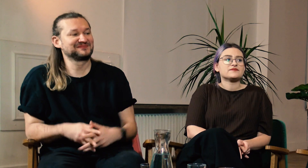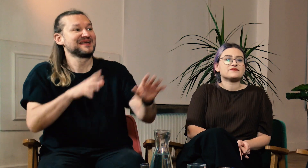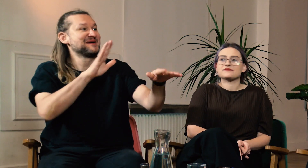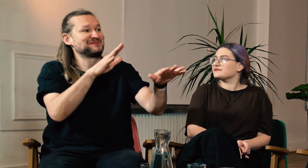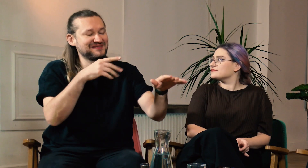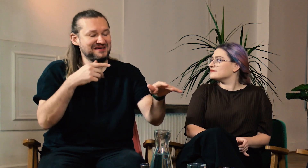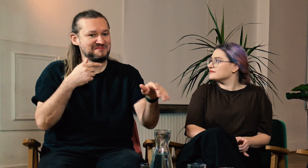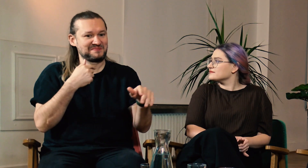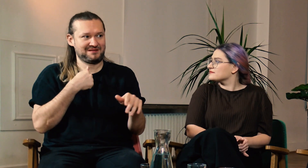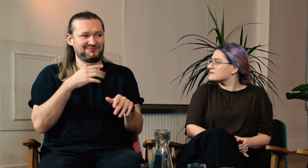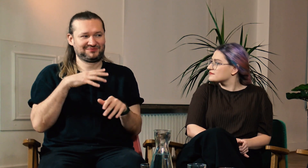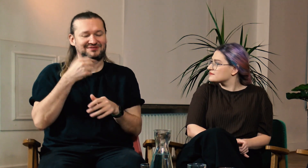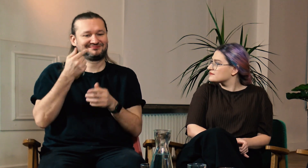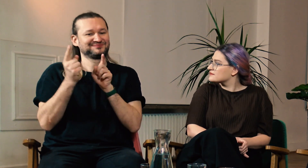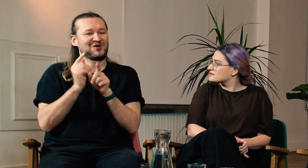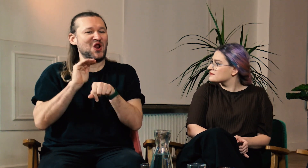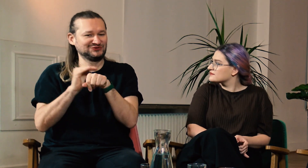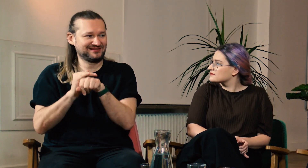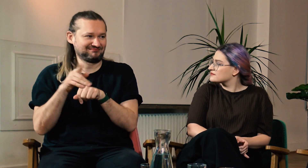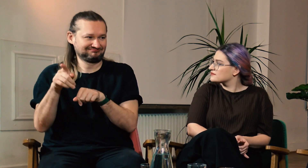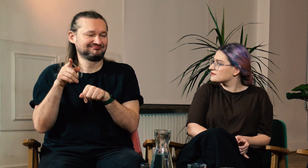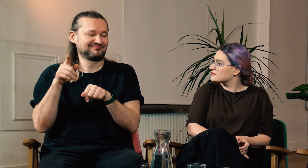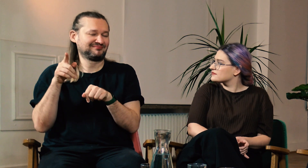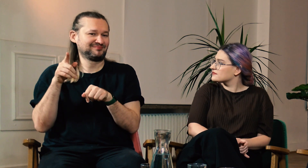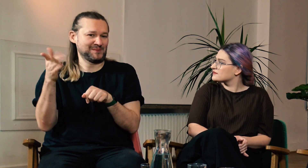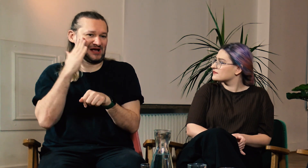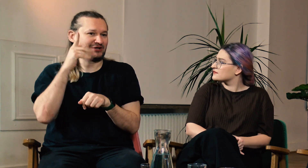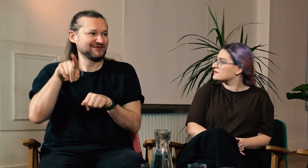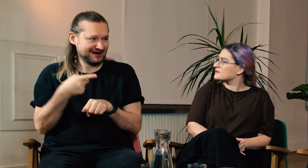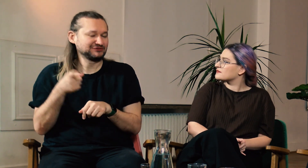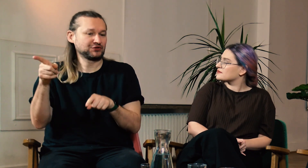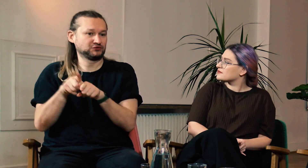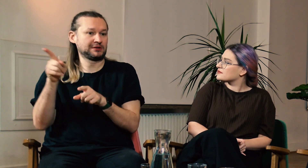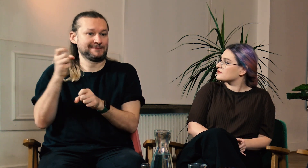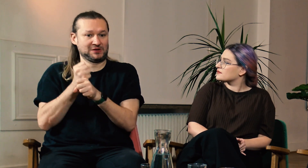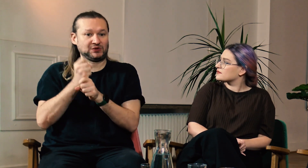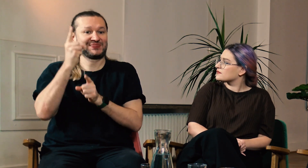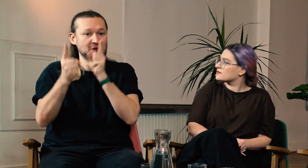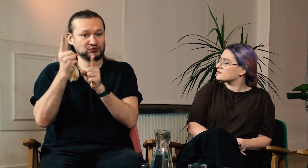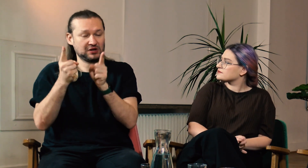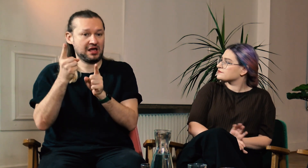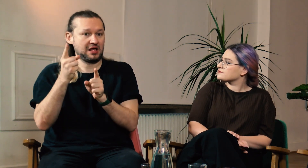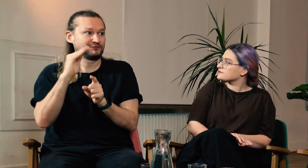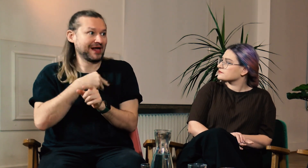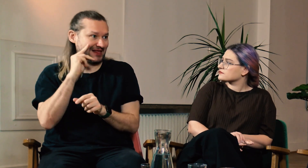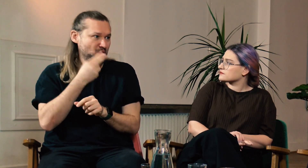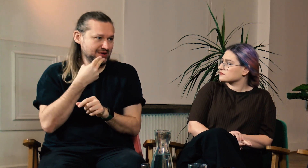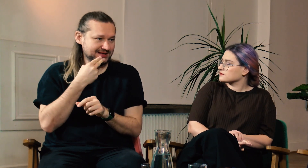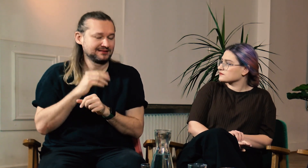M: Chciałem jeszcze dodać, że mam koleżankę, która mieszka we Francji i pracuje jako nauczycielka w szkole dla głuchych.